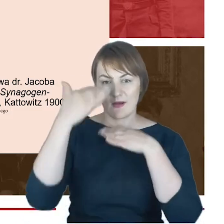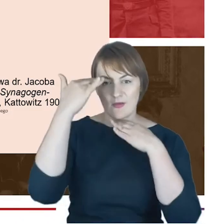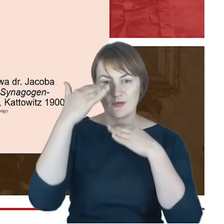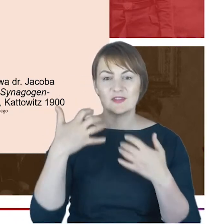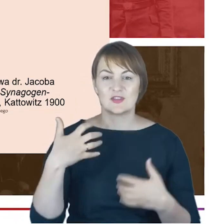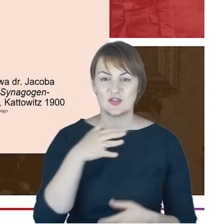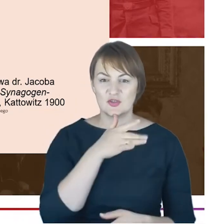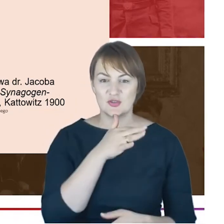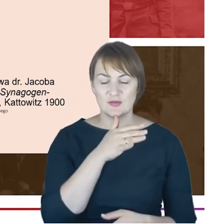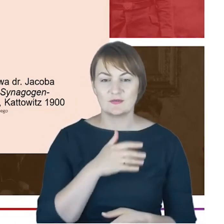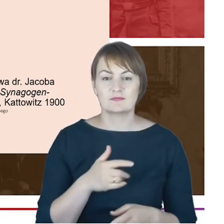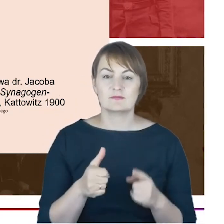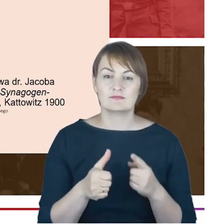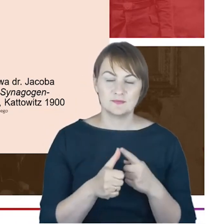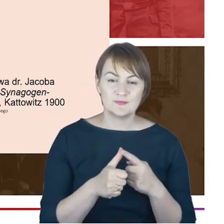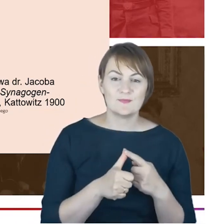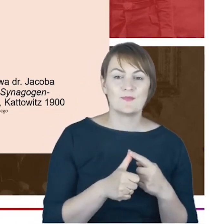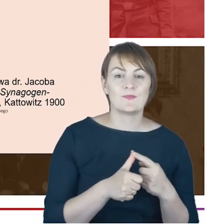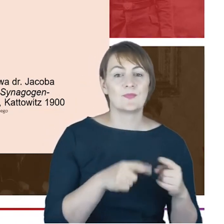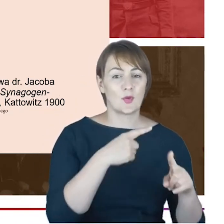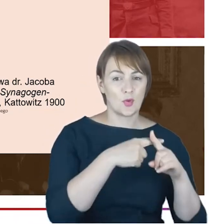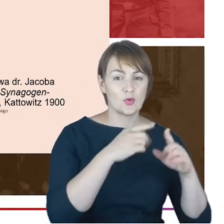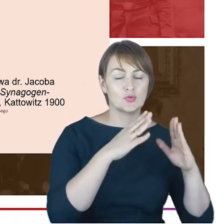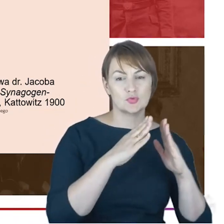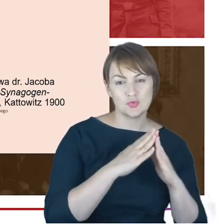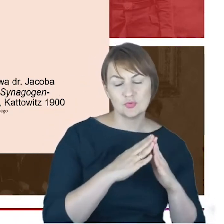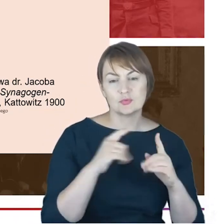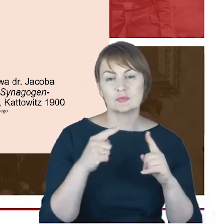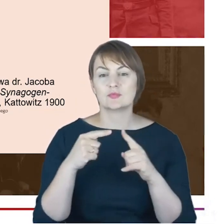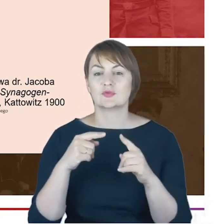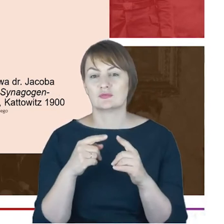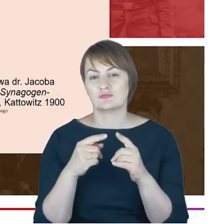na oświatę i na stowarzyszenia. A jednocześnie, Drodzy Państwo,